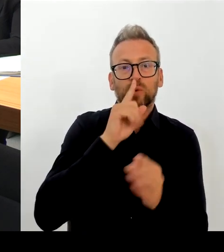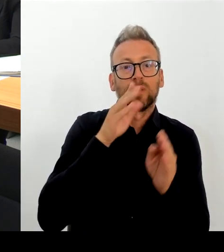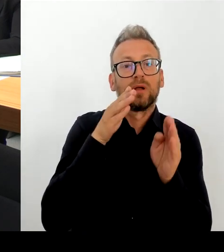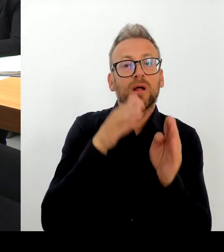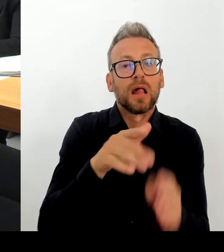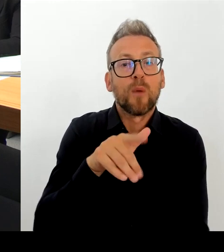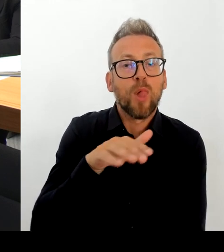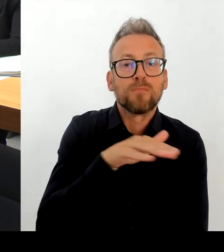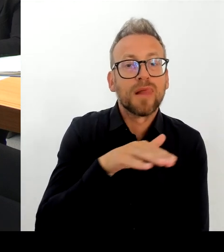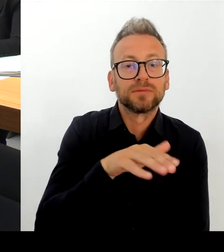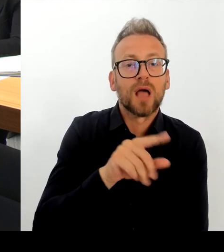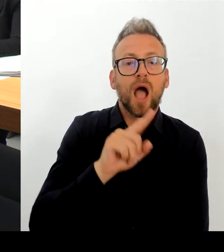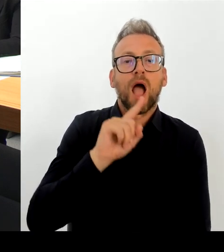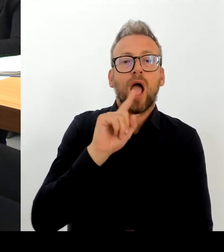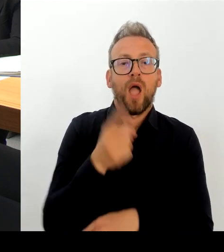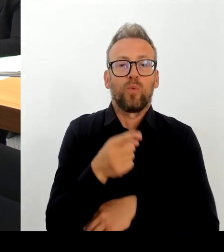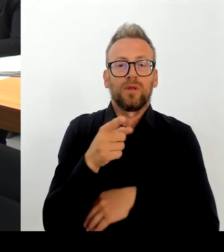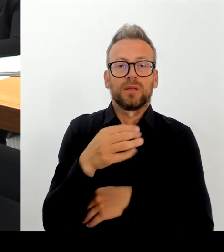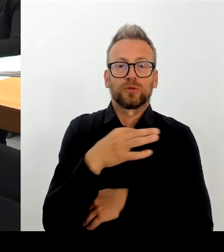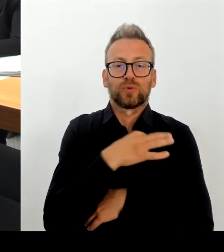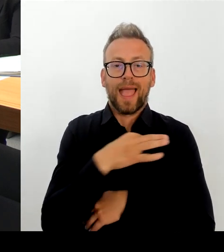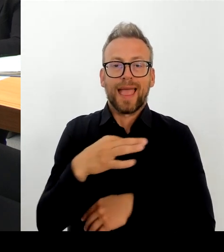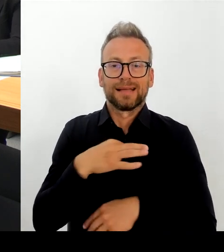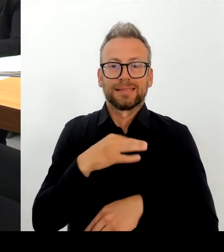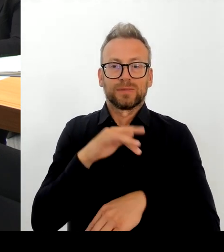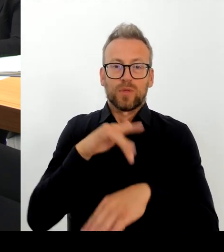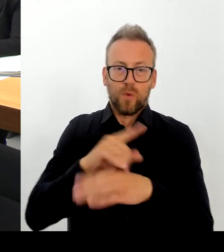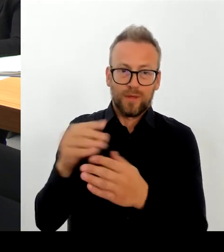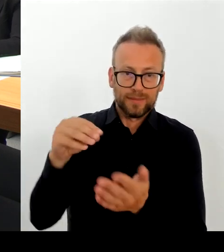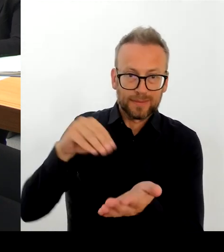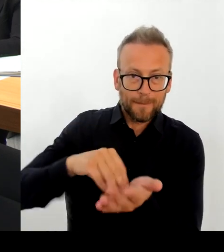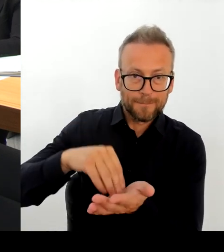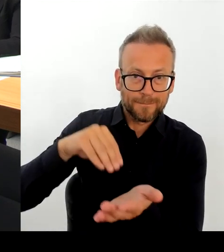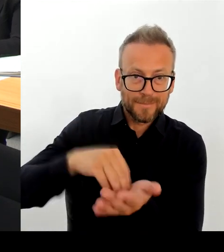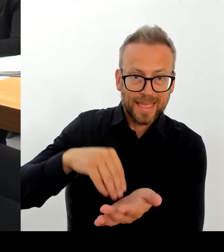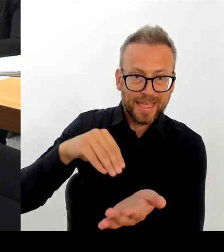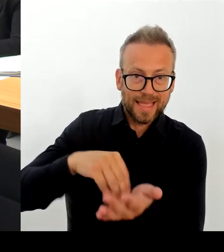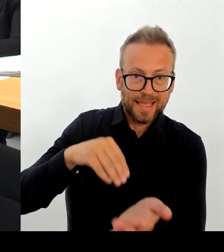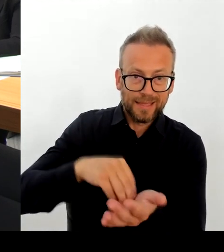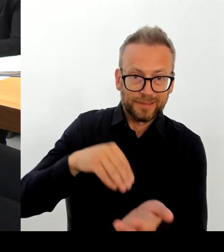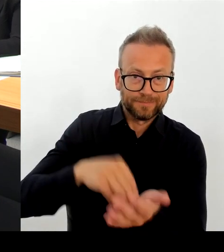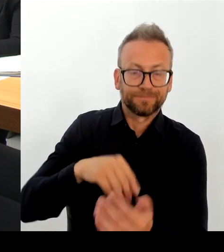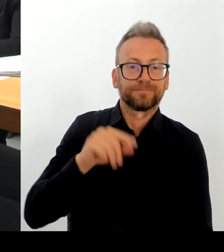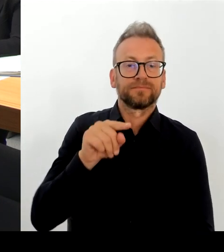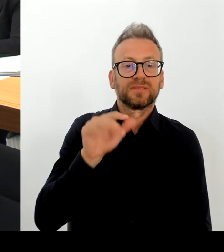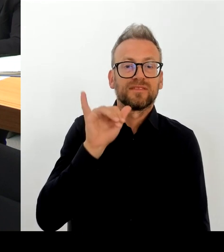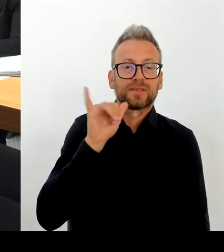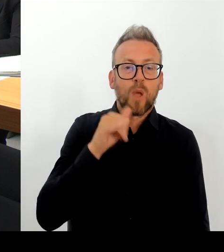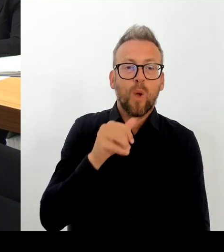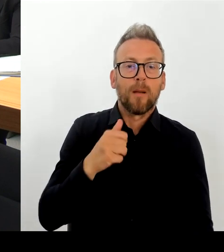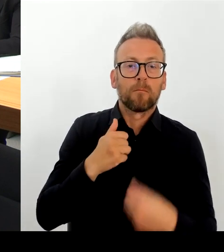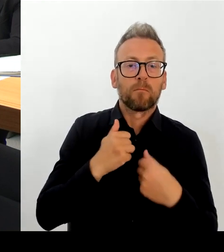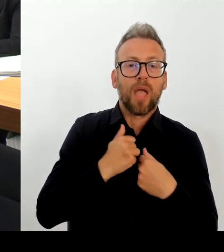welche zusätzlichen Vorschläge heute beide Bürgermeisterinnen auch nochmal machen. Das wird natürlich morgen dann auch